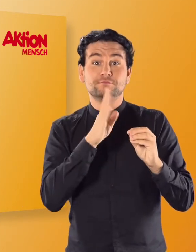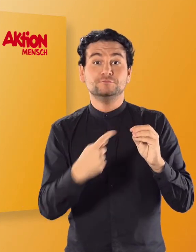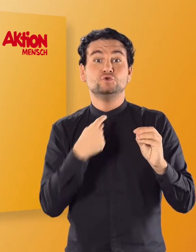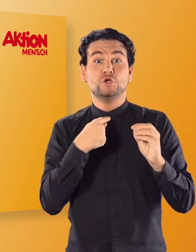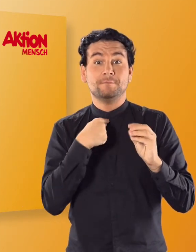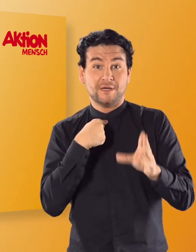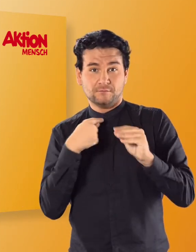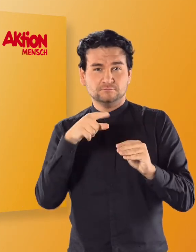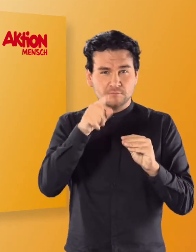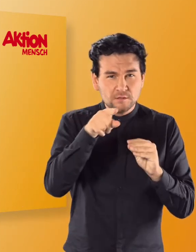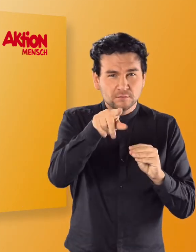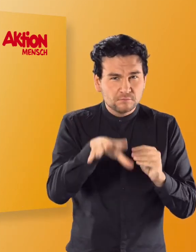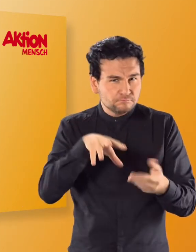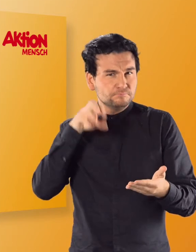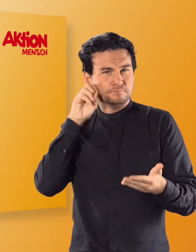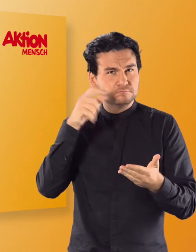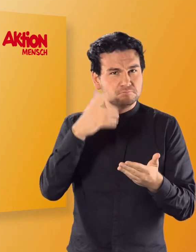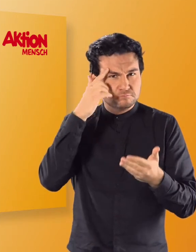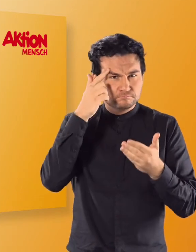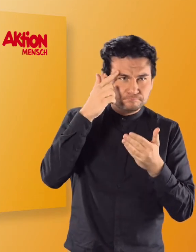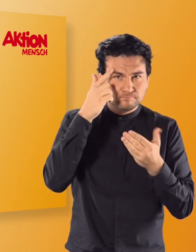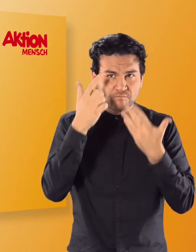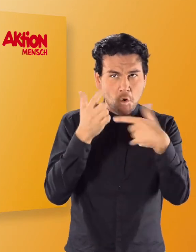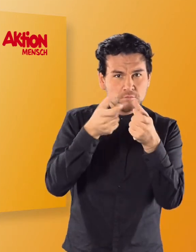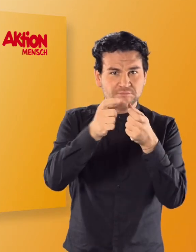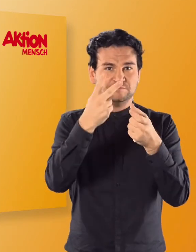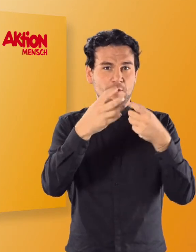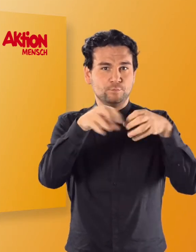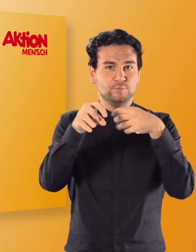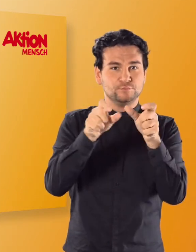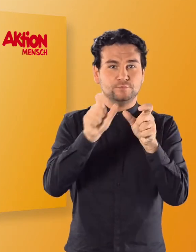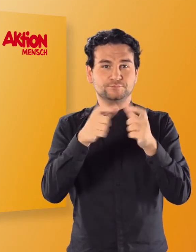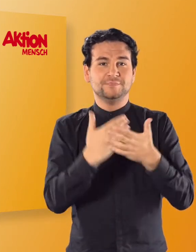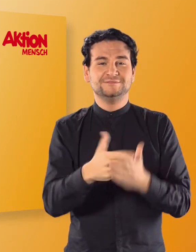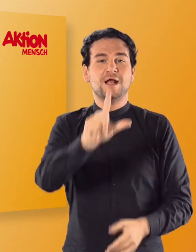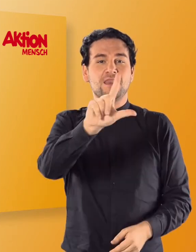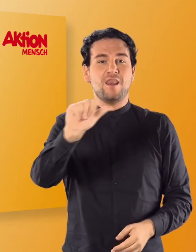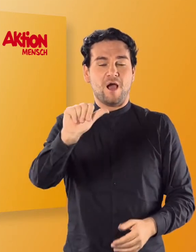(Irmgard) LA und findet heraus, aus welchen beiden Buchstaben sie besteht.